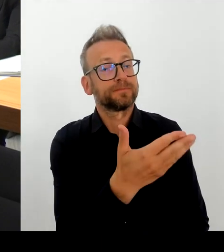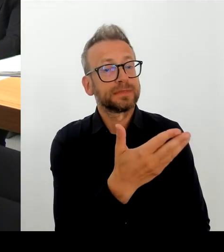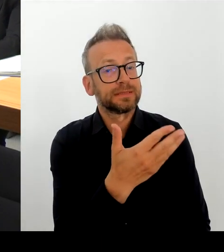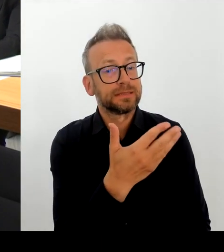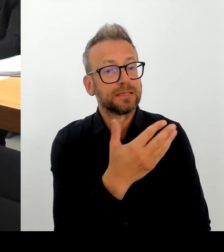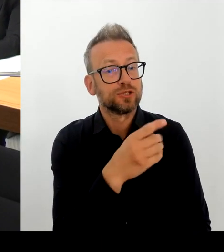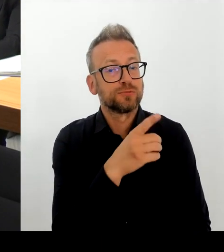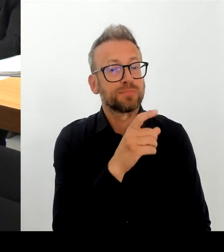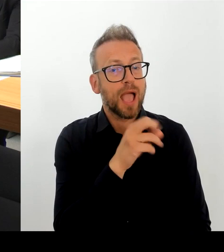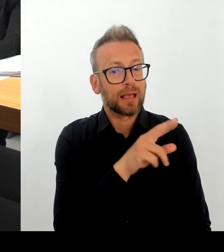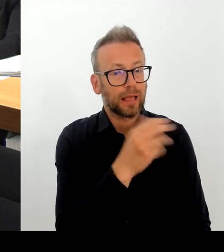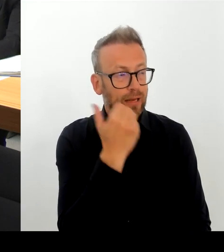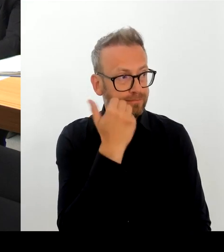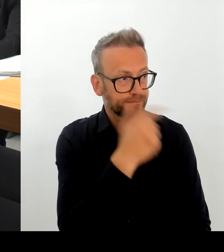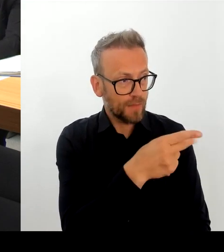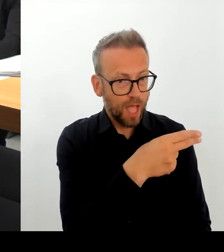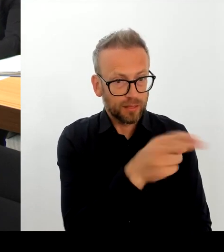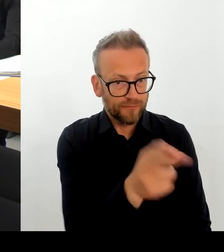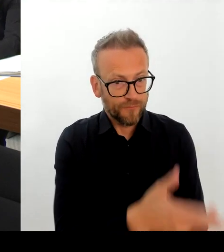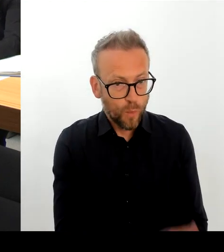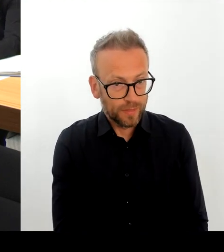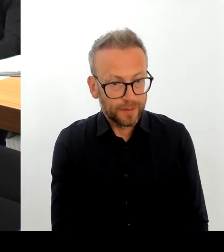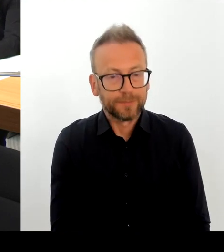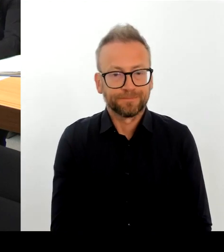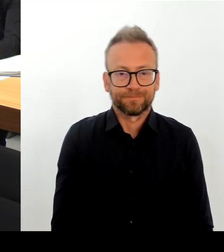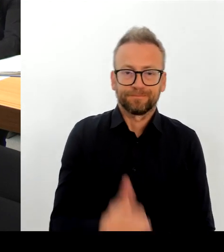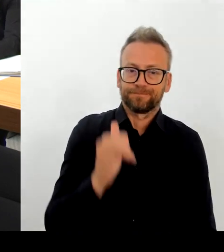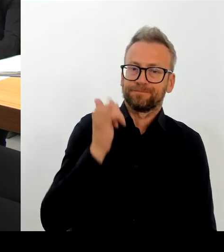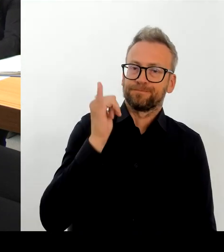Gewerbetreibenden berichtet, als auch die Bürgermeisterin.